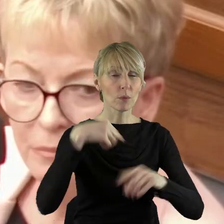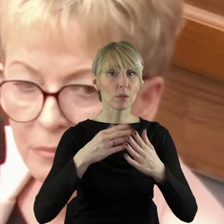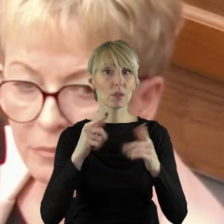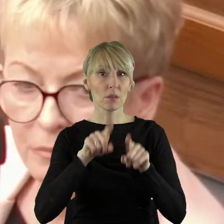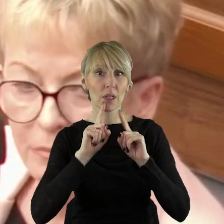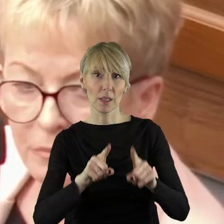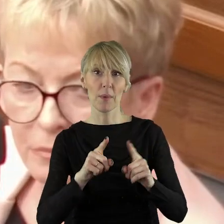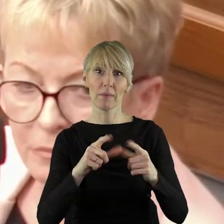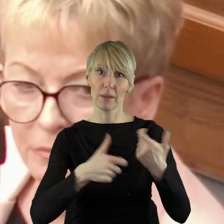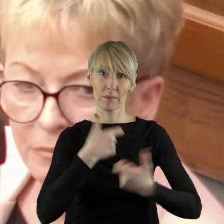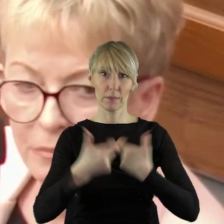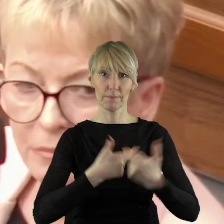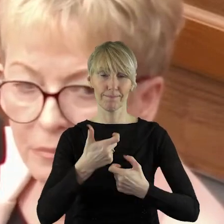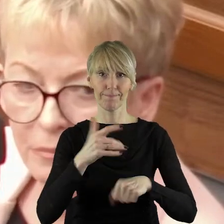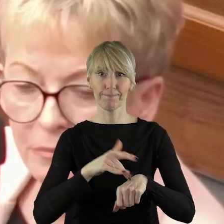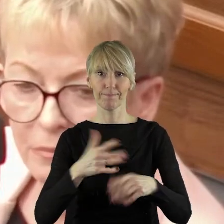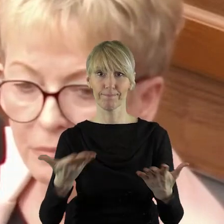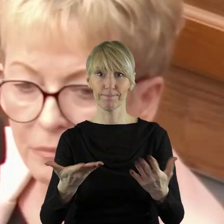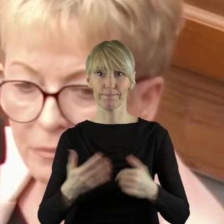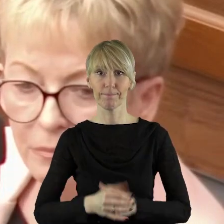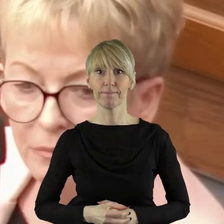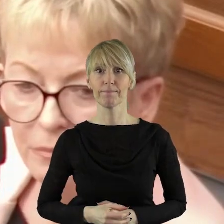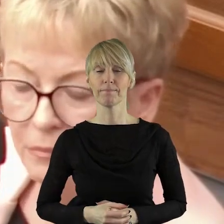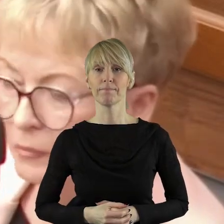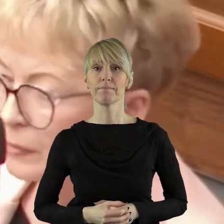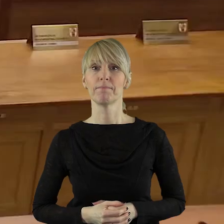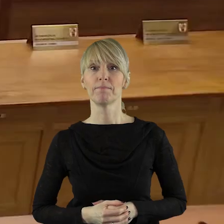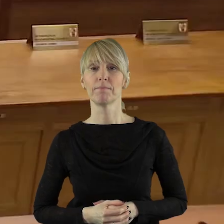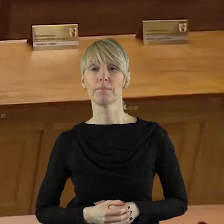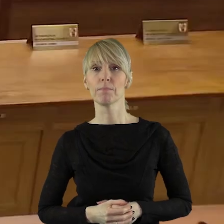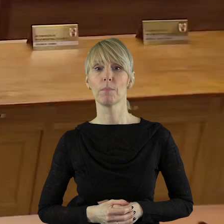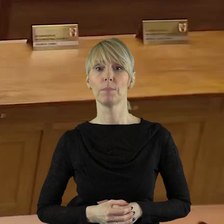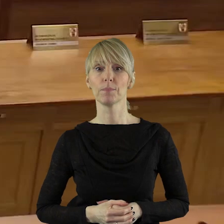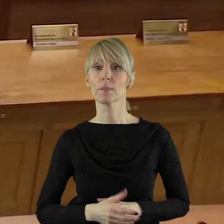na nasze rolnictwo sprowadzili. Dziękuję bardzo.